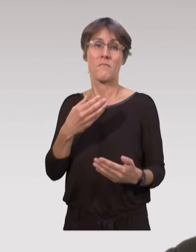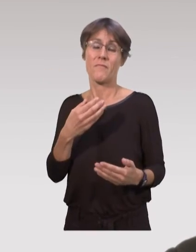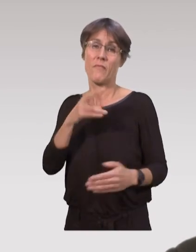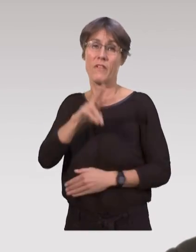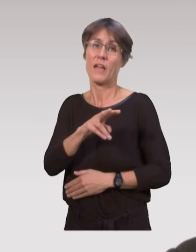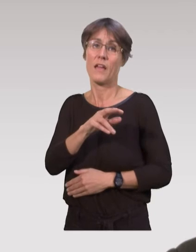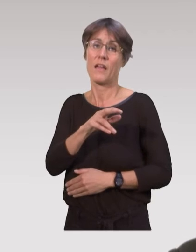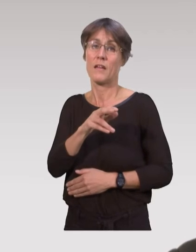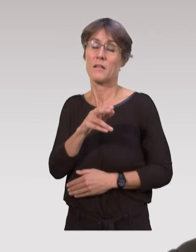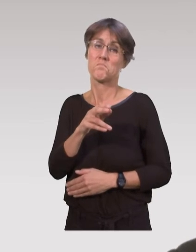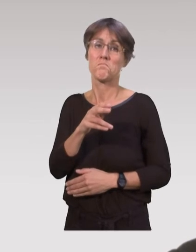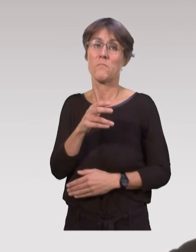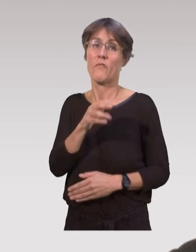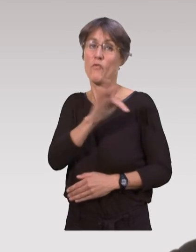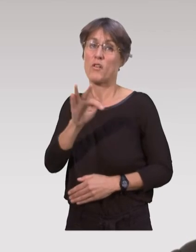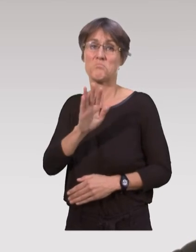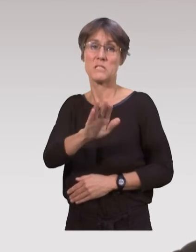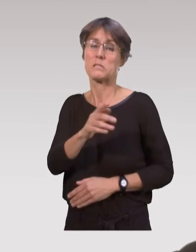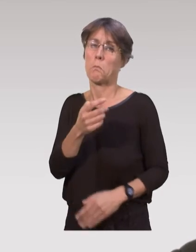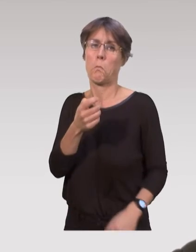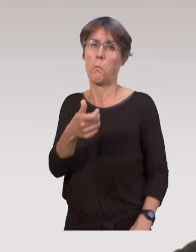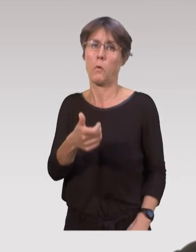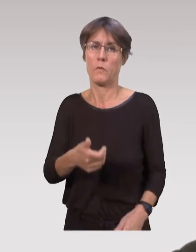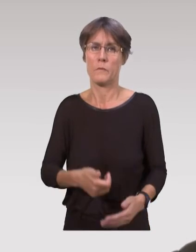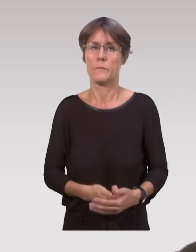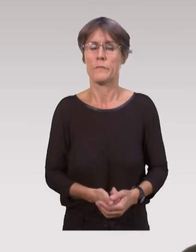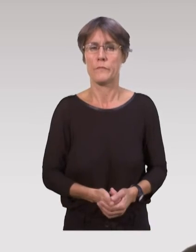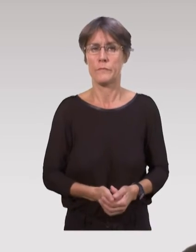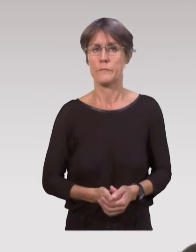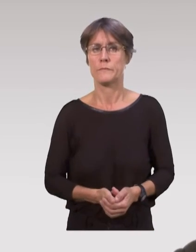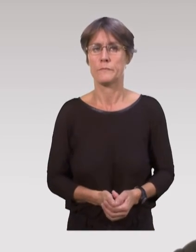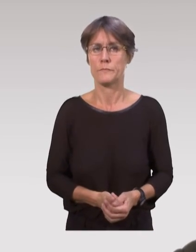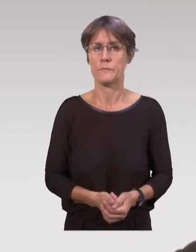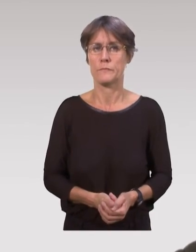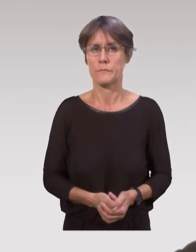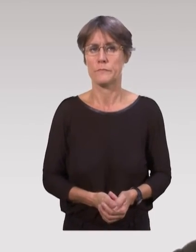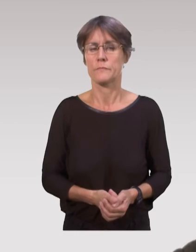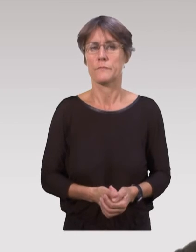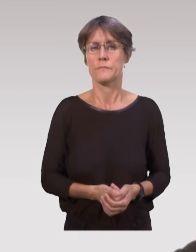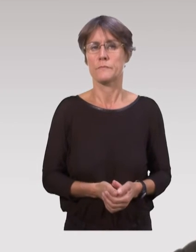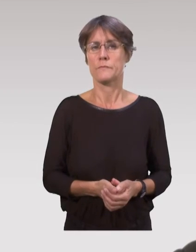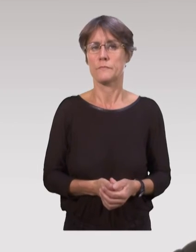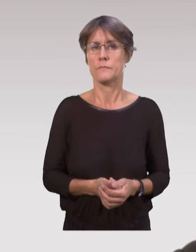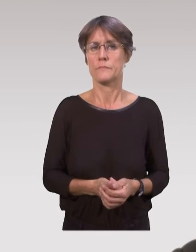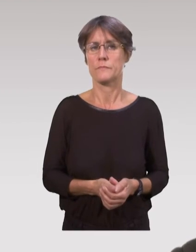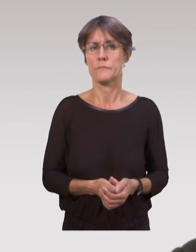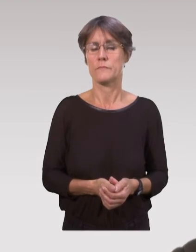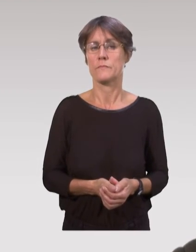Pour l’instant ça reste quand même assez précaire sur cette situation française.